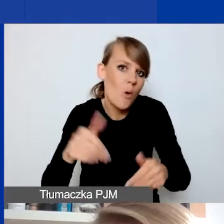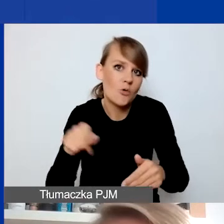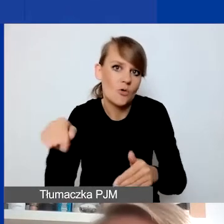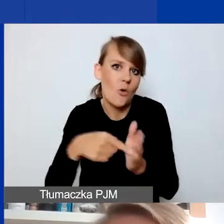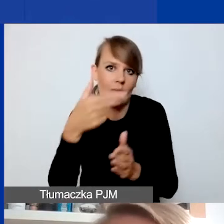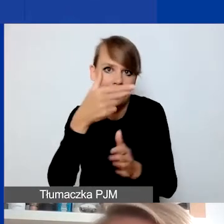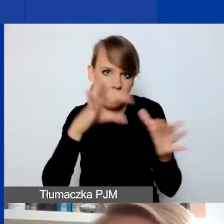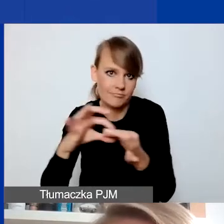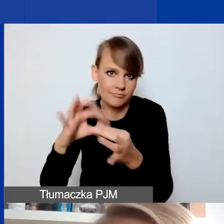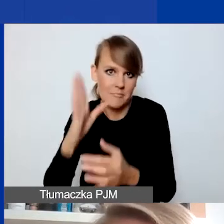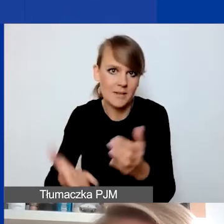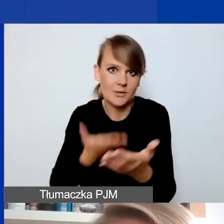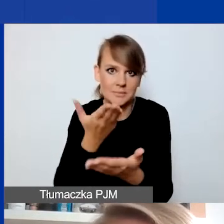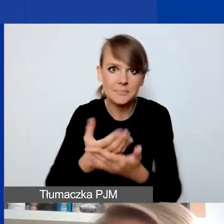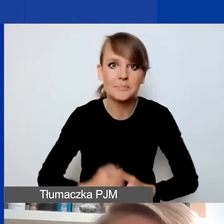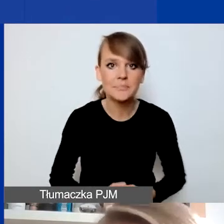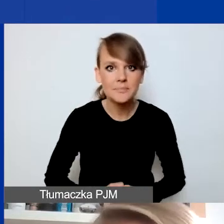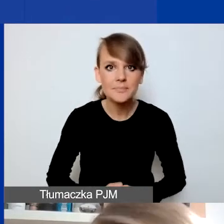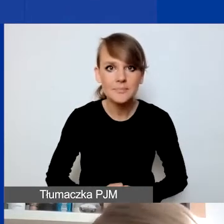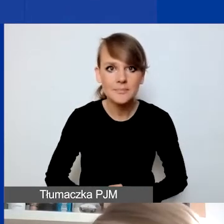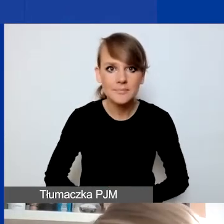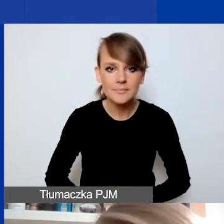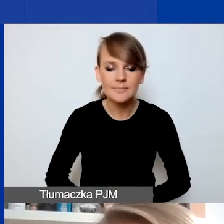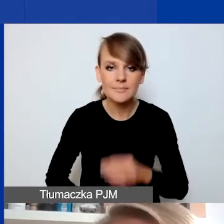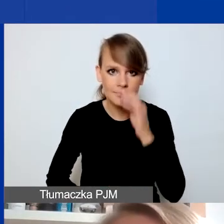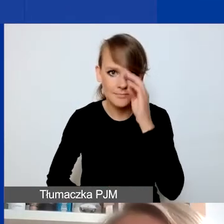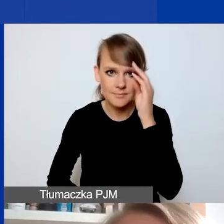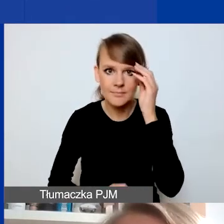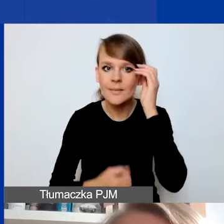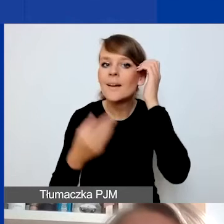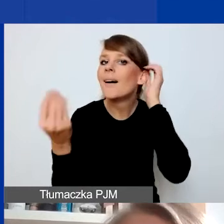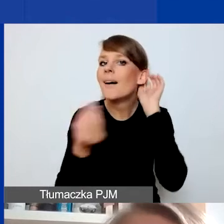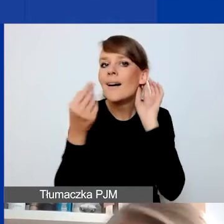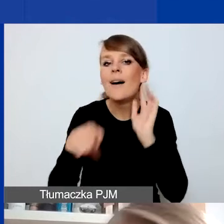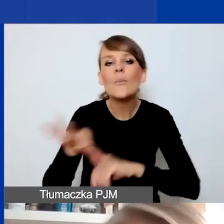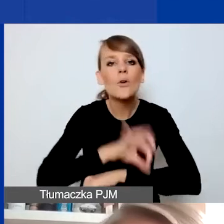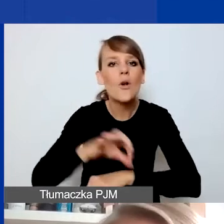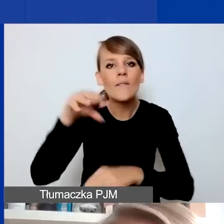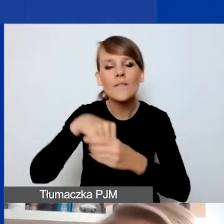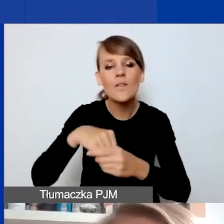A propos rzeczy, które są jeszcze dla projektu obowiązkowe tudzież zabronione w pewnym sensie,